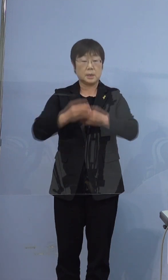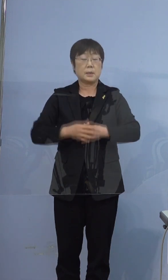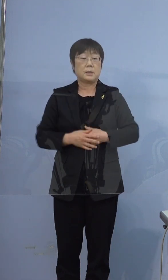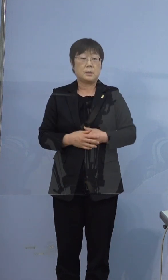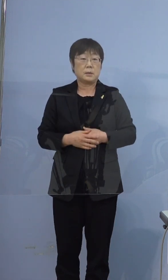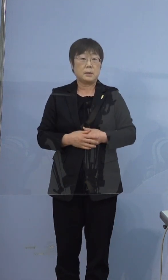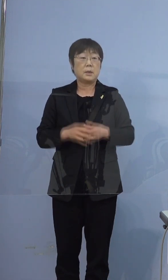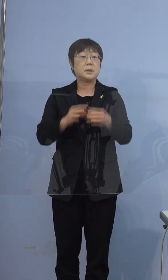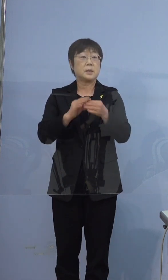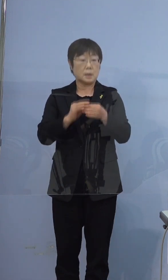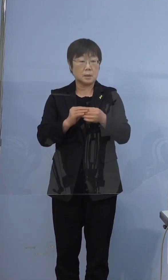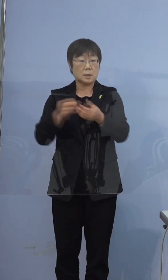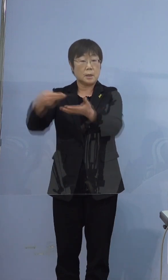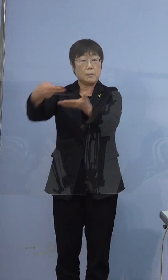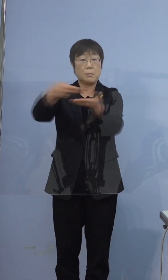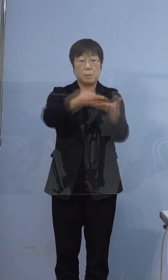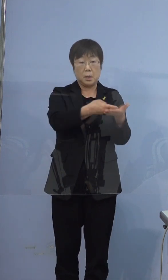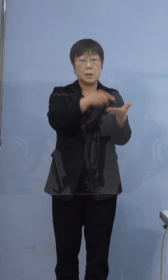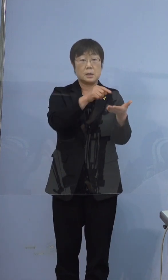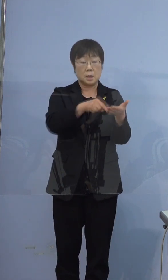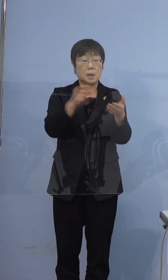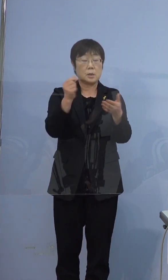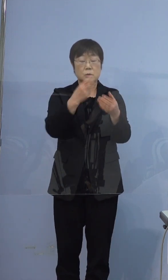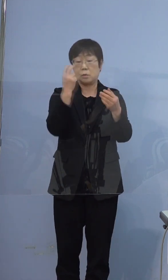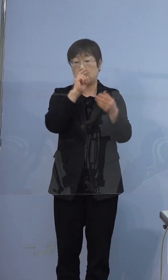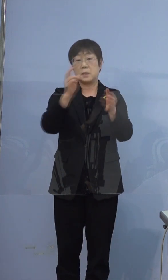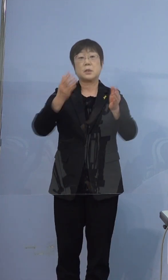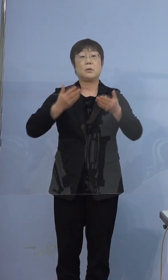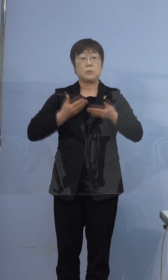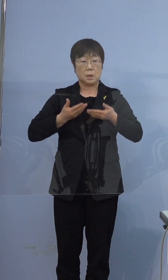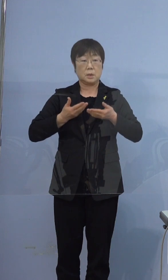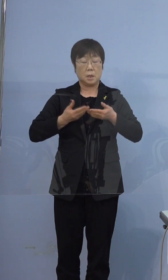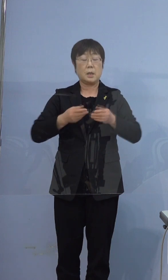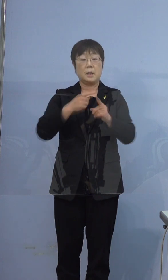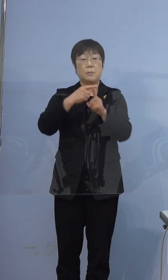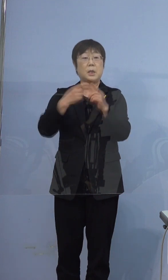従いまして、運ばれてきてすぐ検査をして 陽性という事ですので